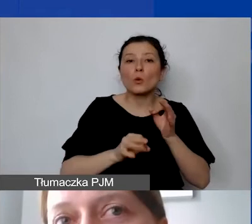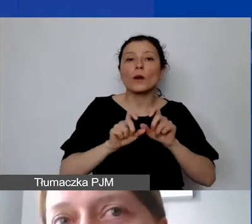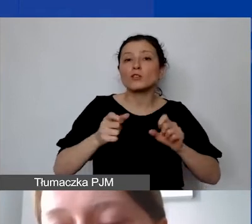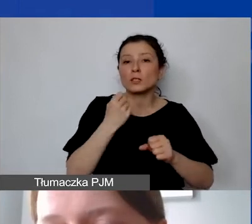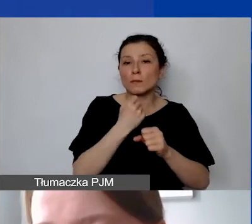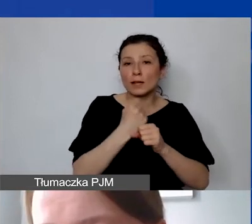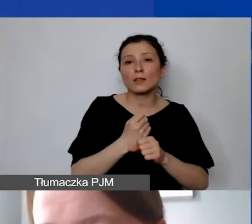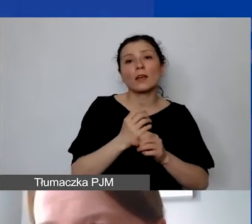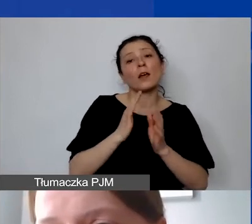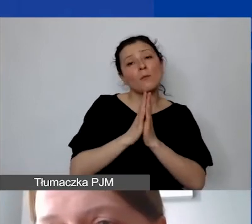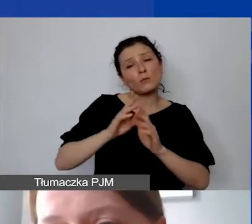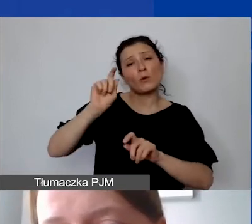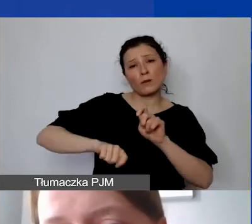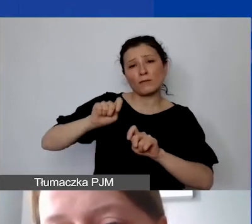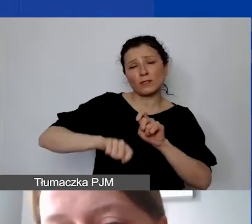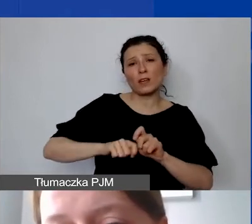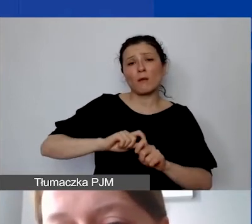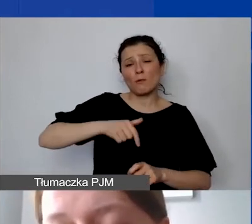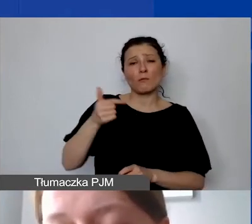o weryfikację, ponieważ musimy dostosować budżet